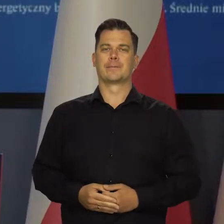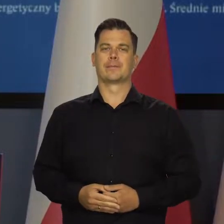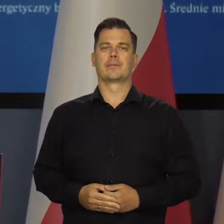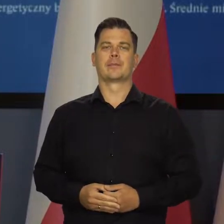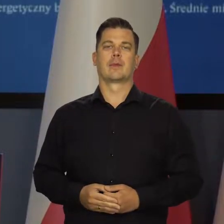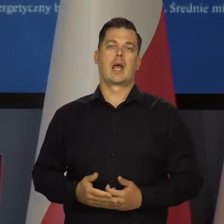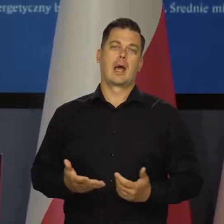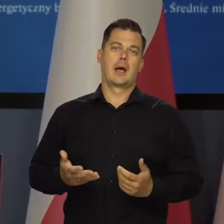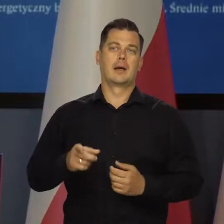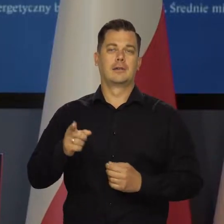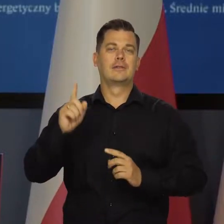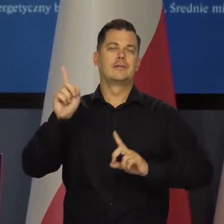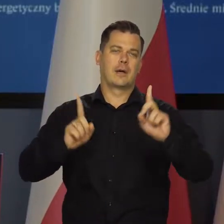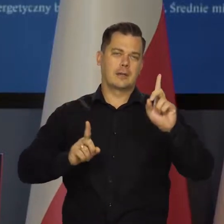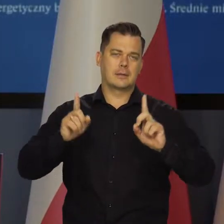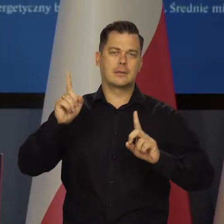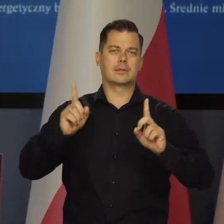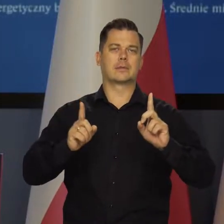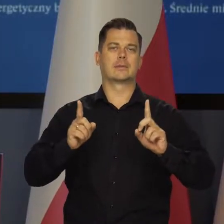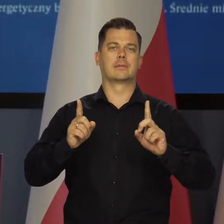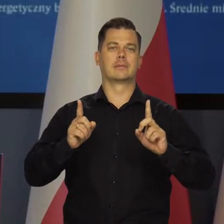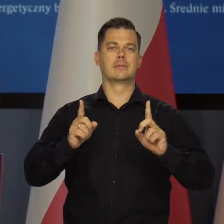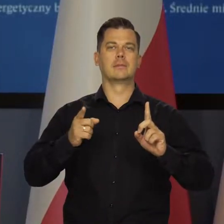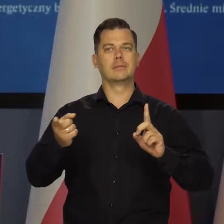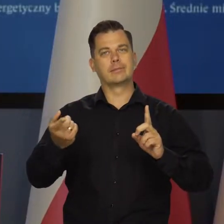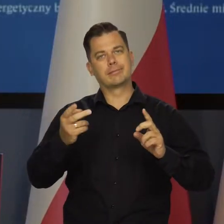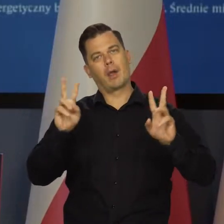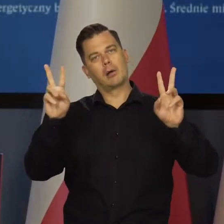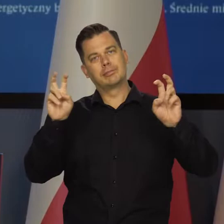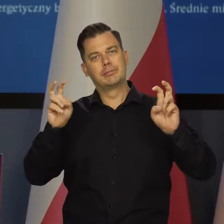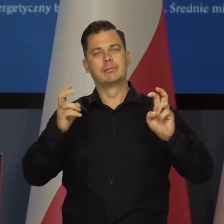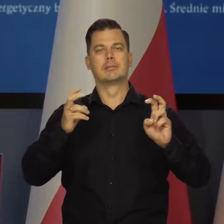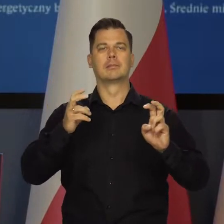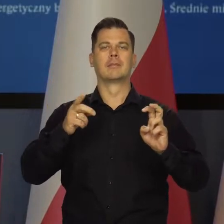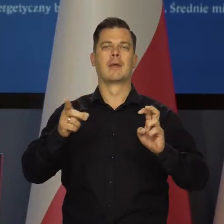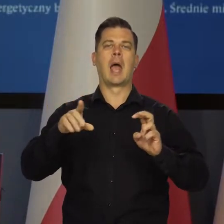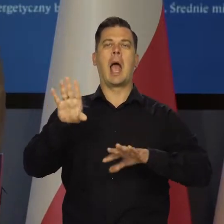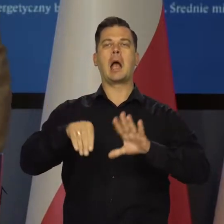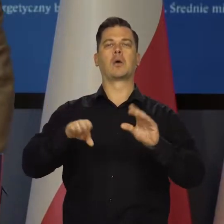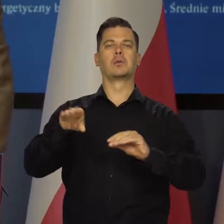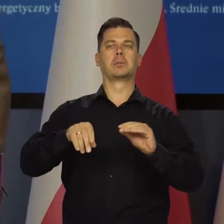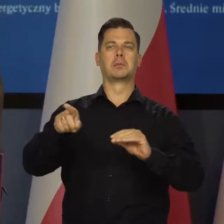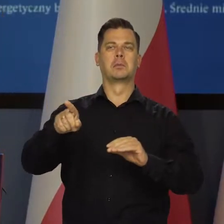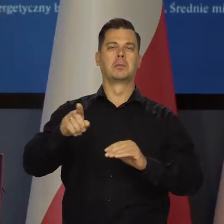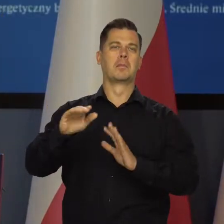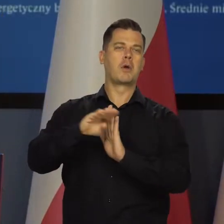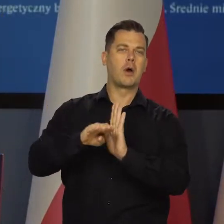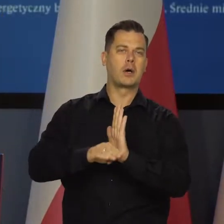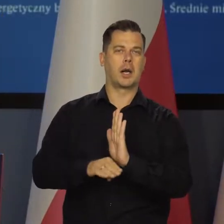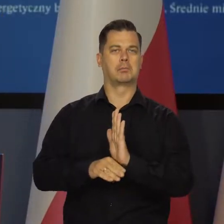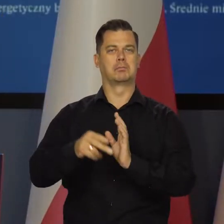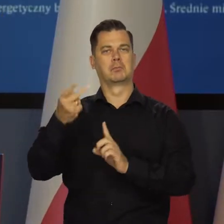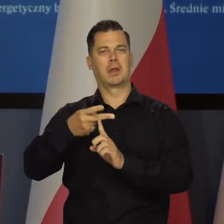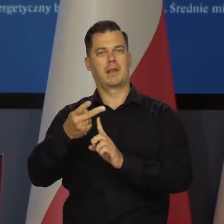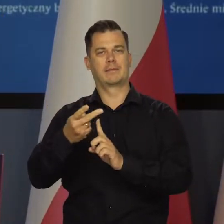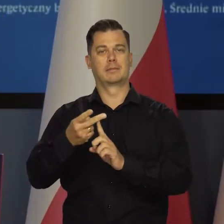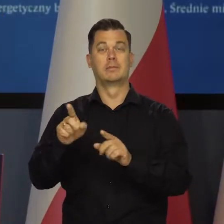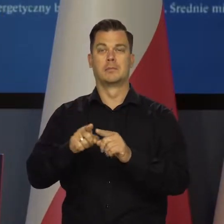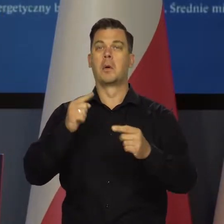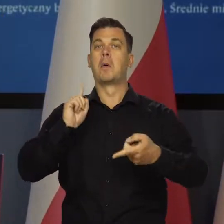Natomiast zdarzają się ekonomiści. Programy publicystyczno ekonomiczne, już nie mówiąc o politykach,